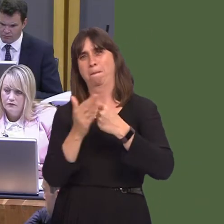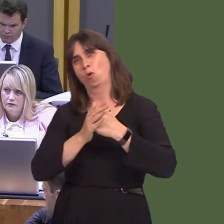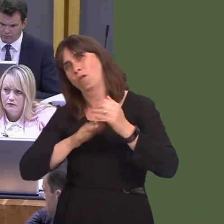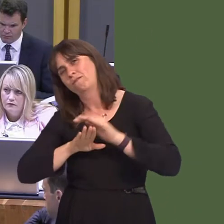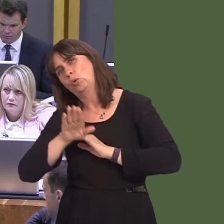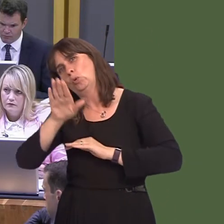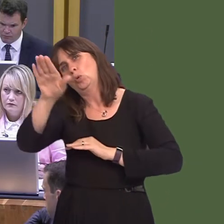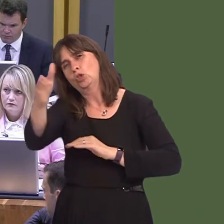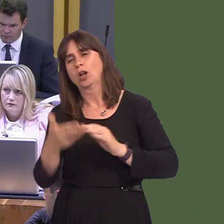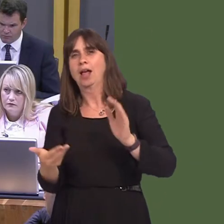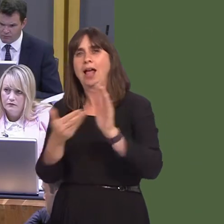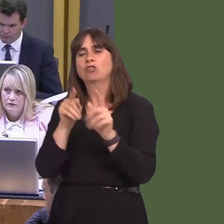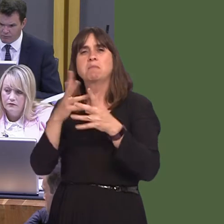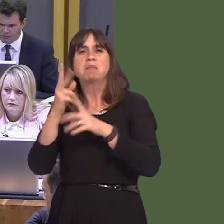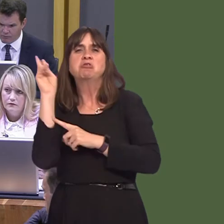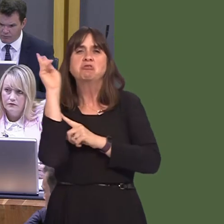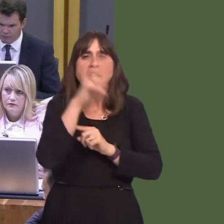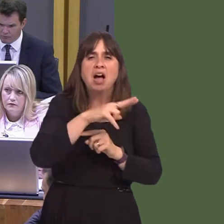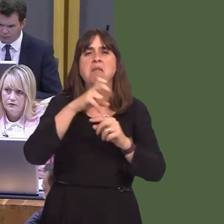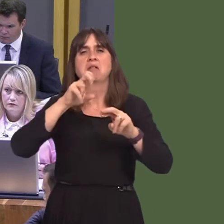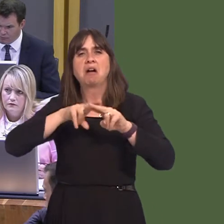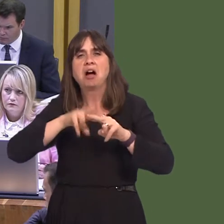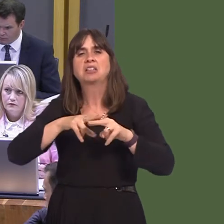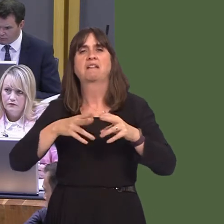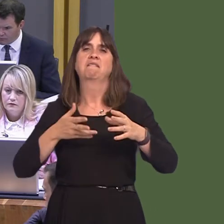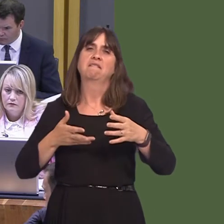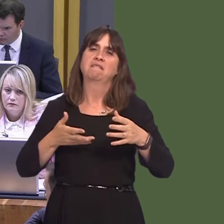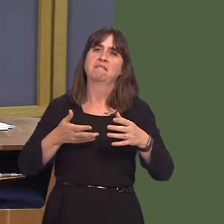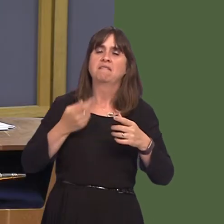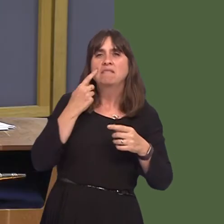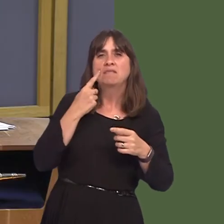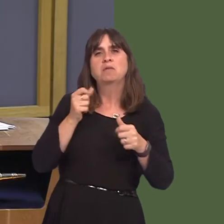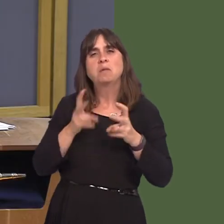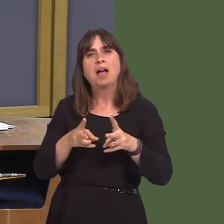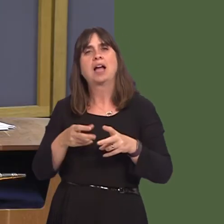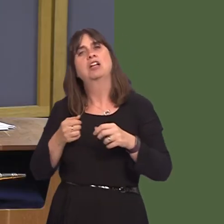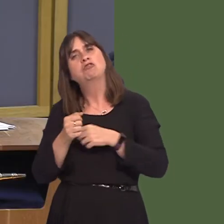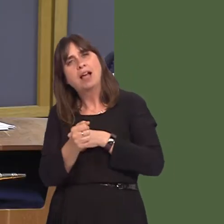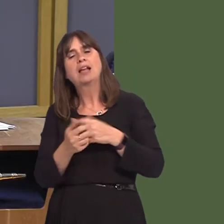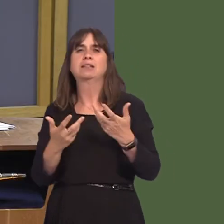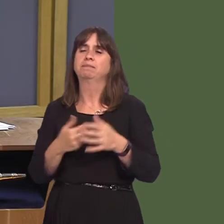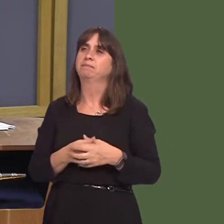the metro via light rail into parts of Cardiff that have been poorly served in the past.